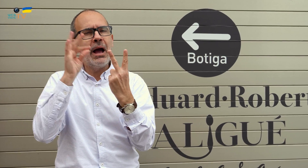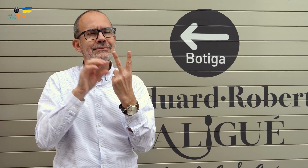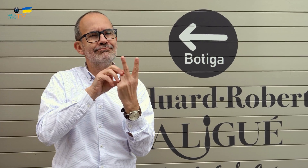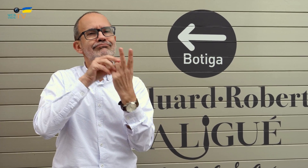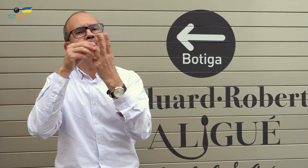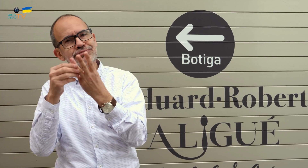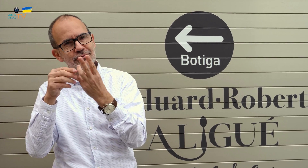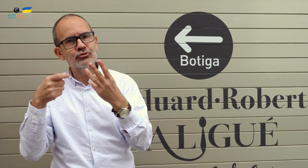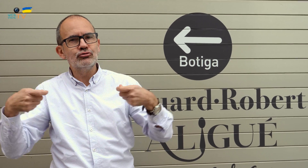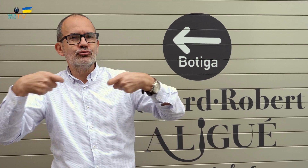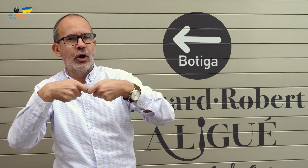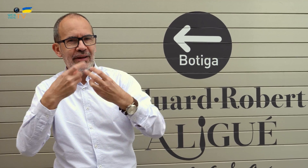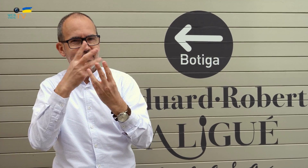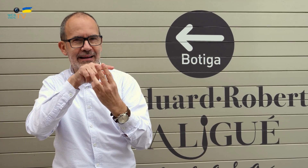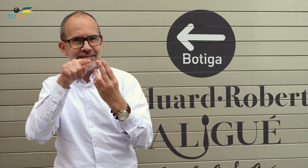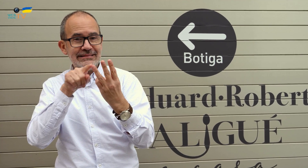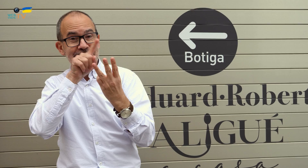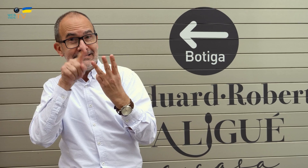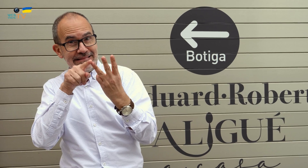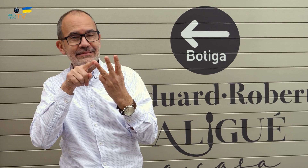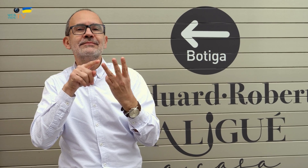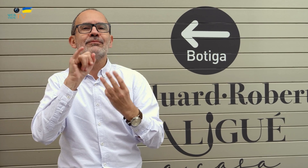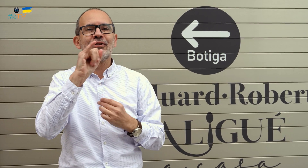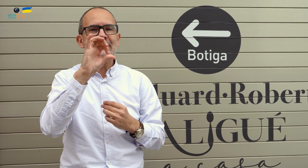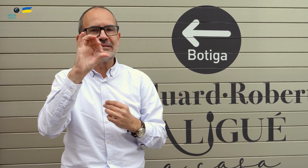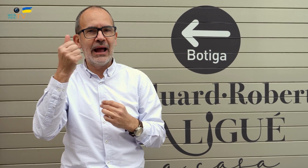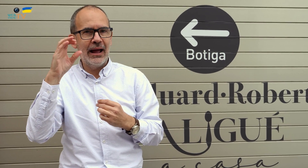y con una tercera persona, con quienes son socios, Isaac.